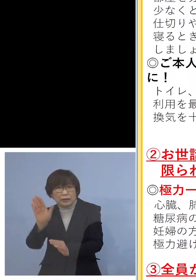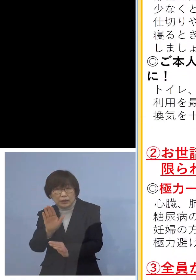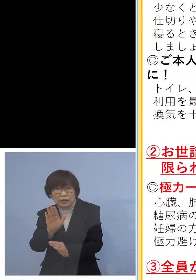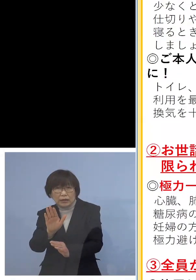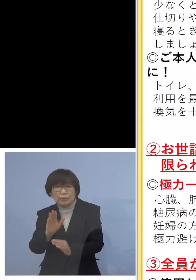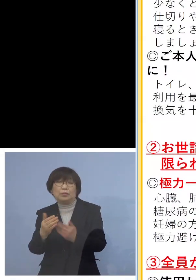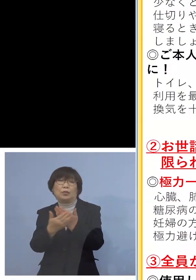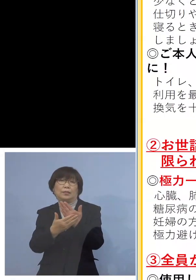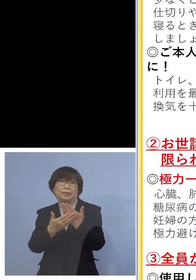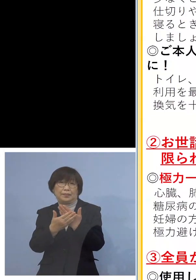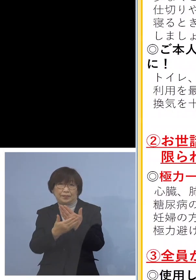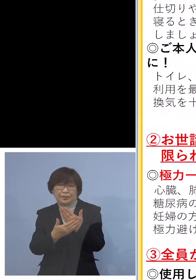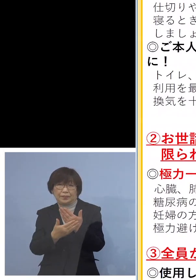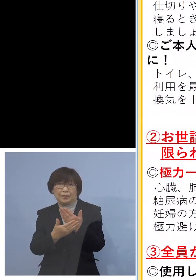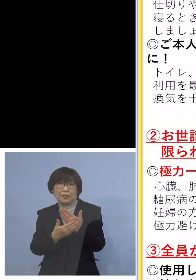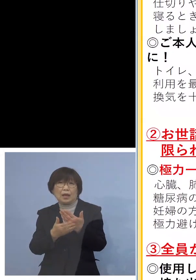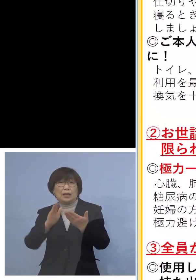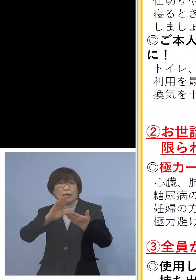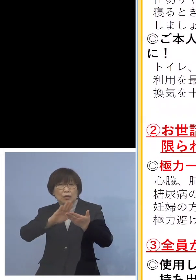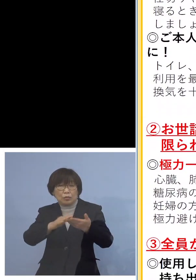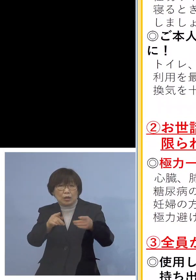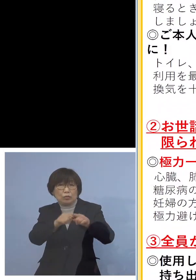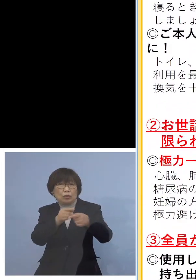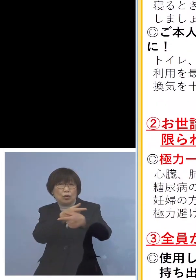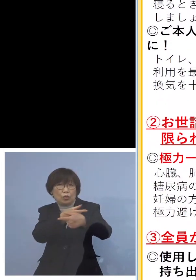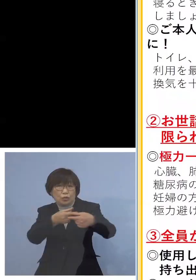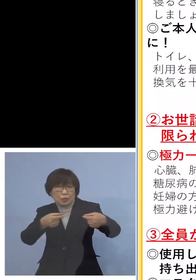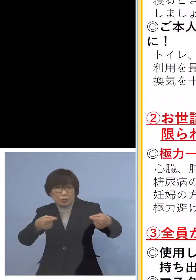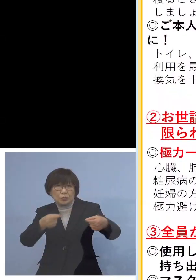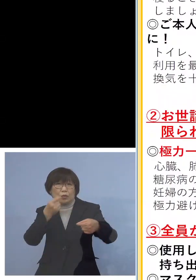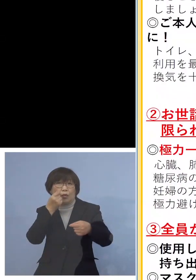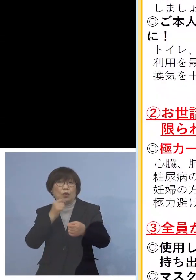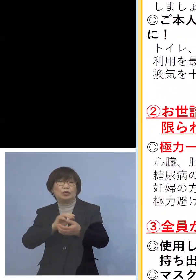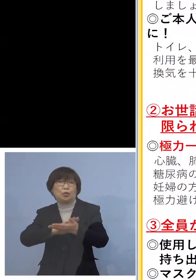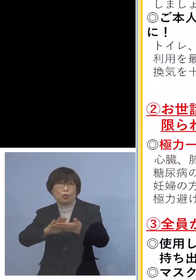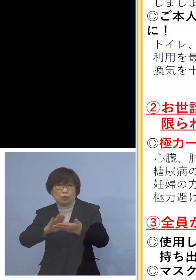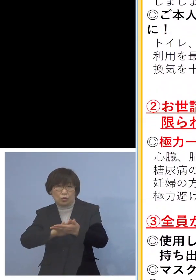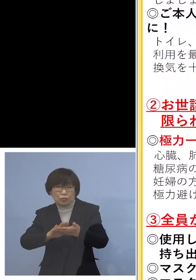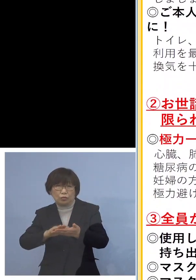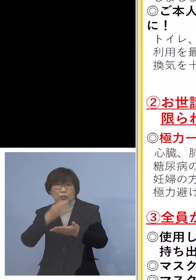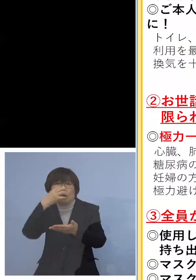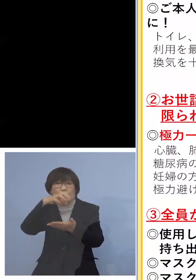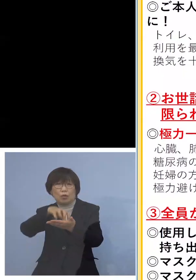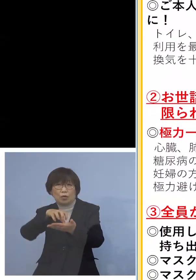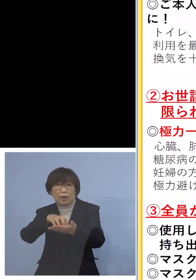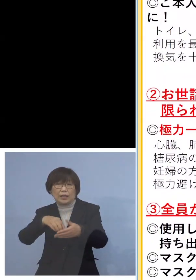また手で触れる共有部分の消毒 また汚れたシーツ、衣類こまめに洗濯を